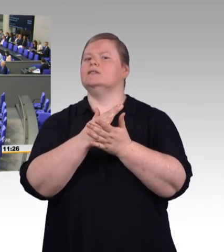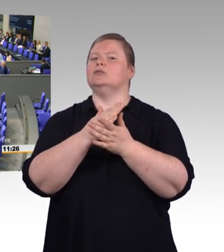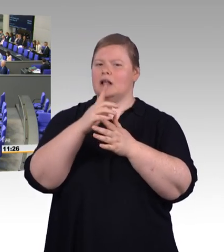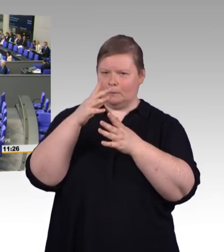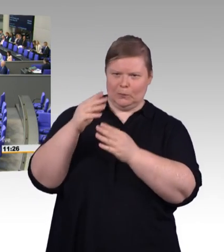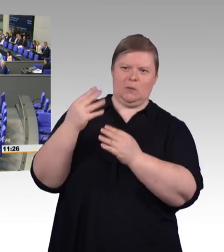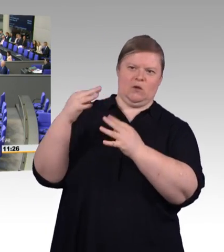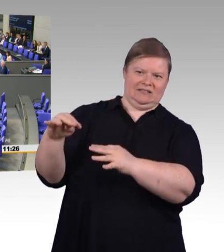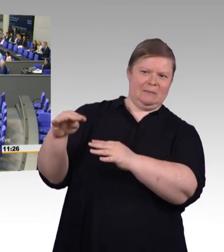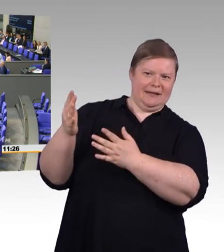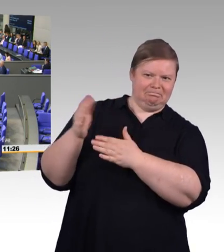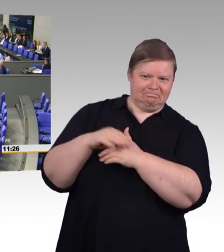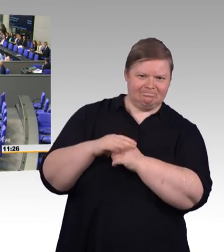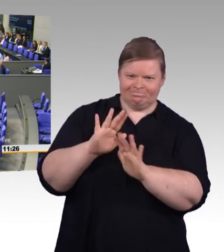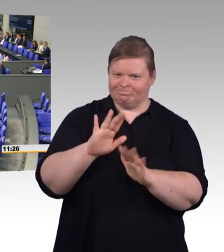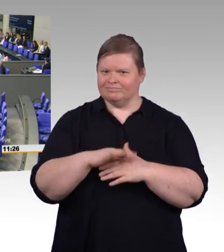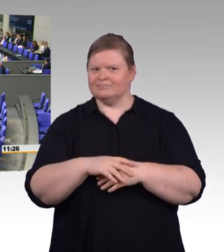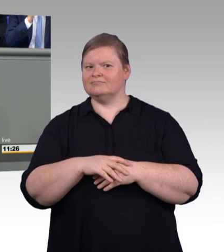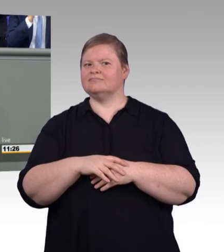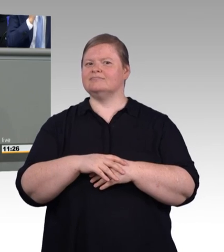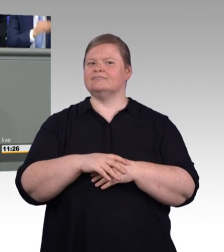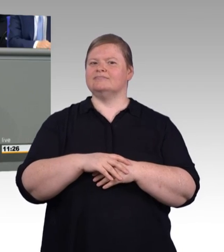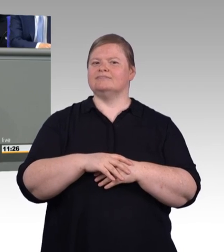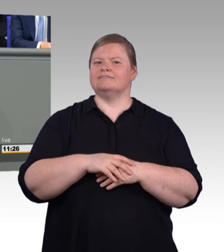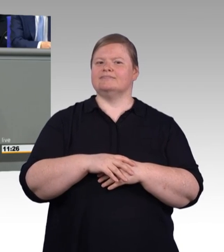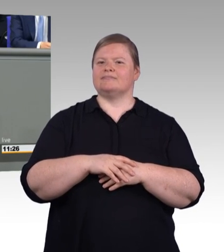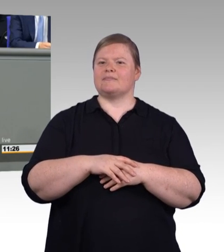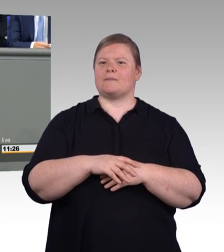So, ich glaube, jetzt können wir starten. Frau Ministerin, Sie haben das Wort. (Rednerwechsel) Sehr geehrter Herr Präsident,